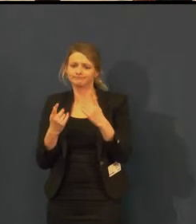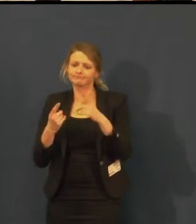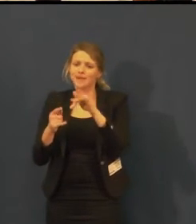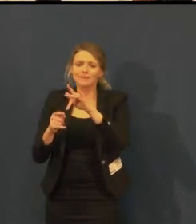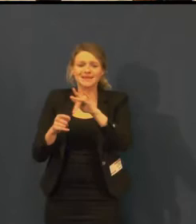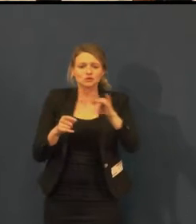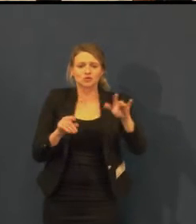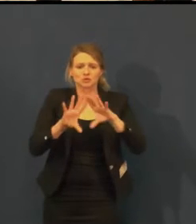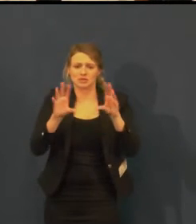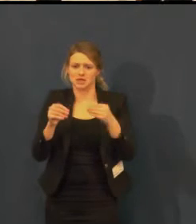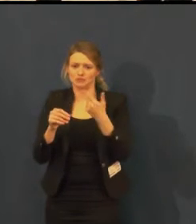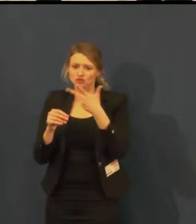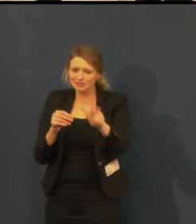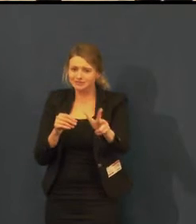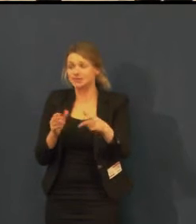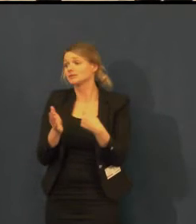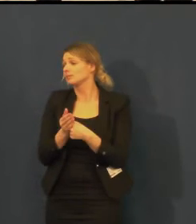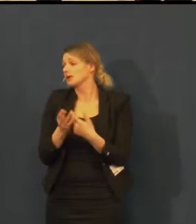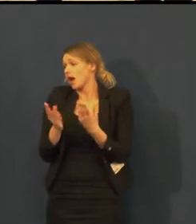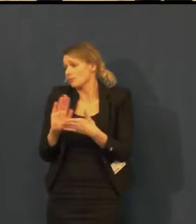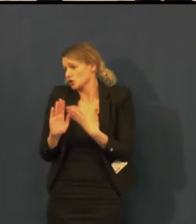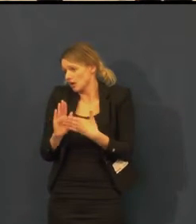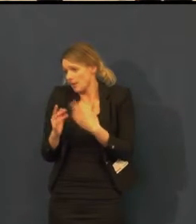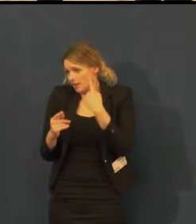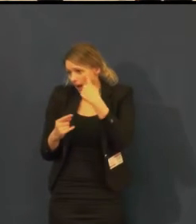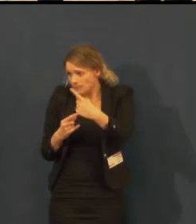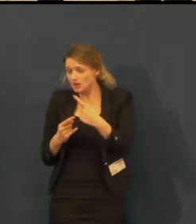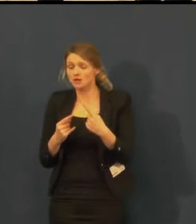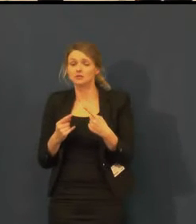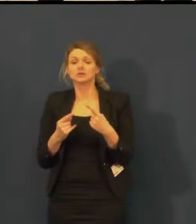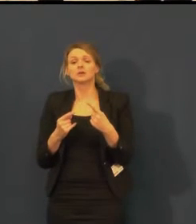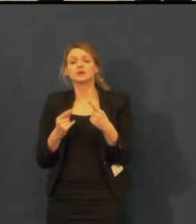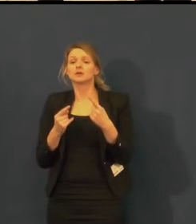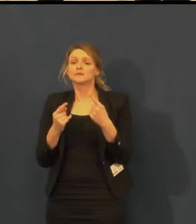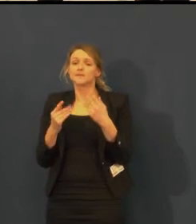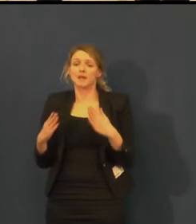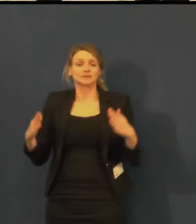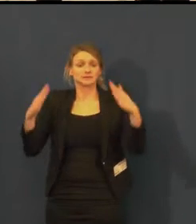aby vyzvala všechny k tomu, zdali naplníme divadlo,